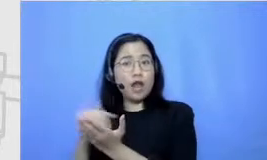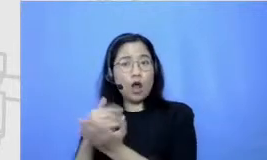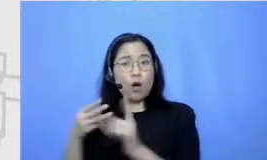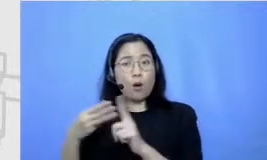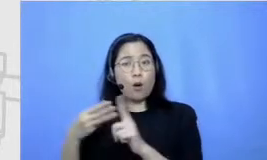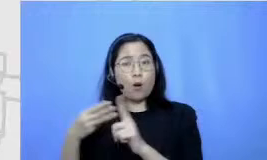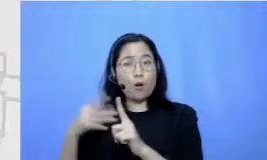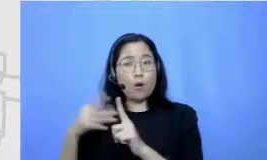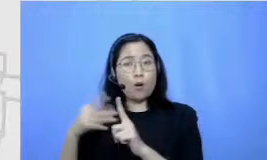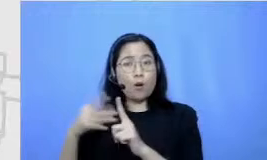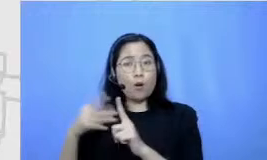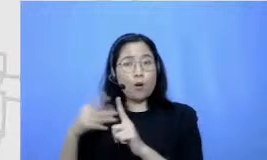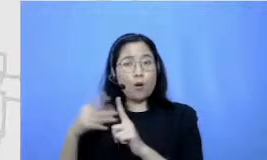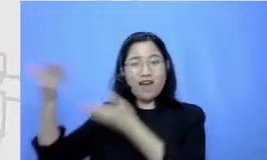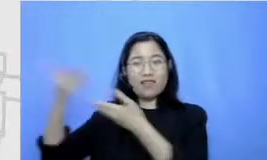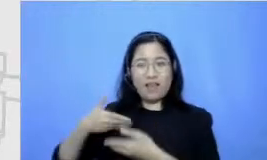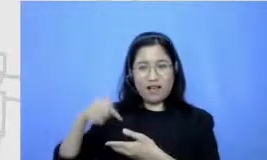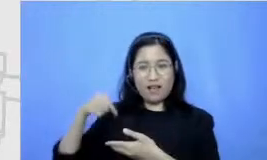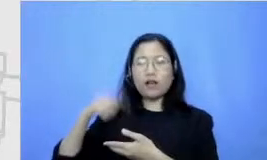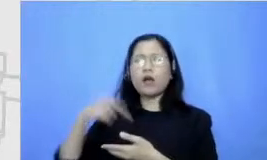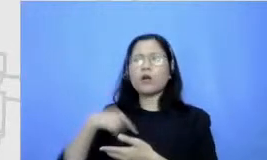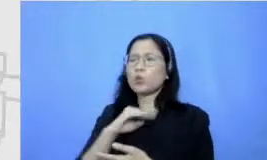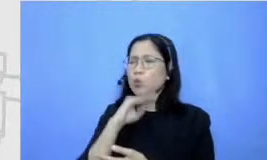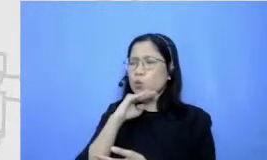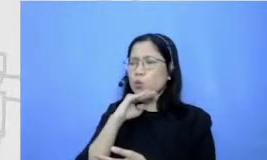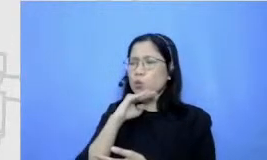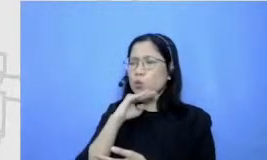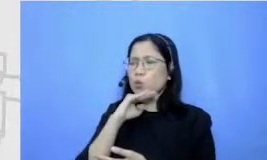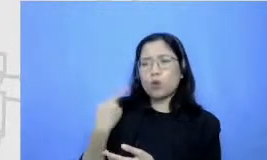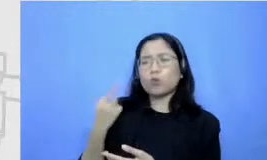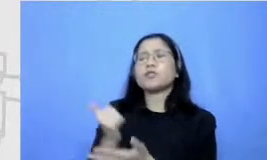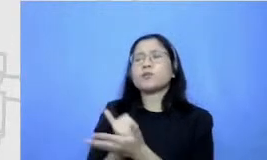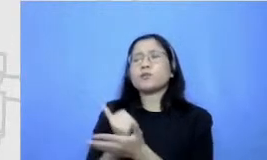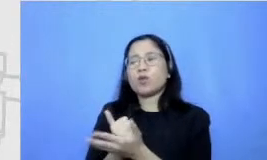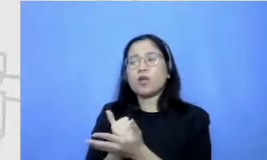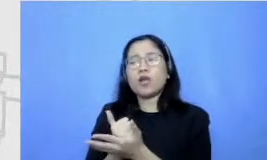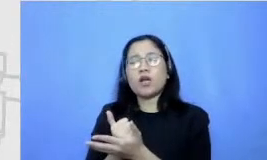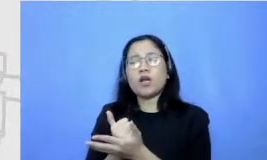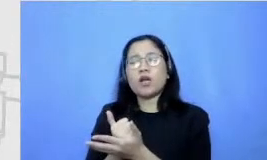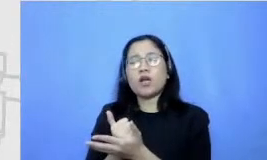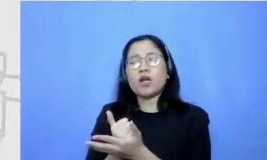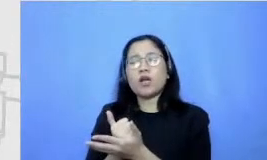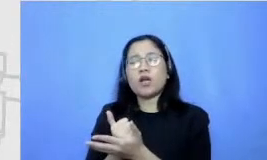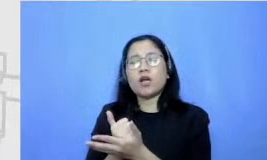dan sebetulnya kan kita enggak boleh bawa apa namanya kalau dulu tuh gak boleh tuh bawa buku